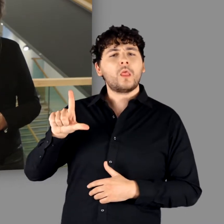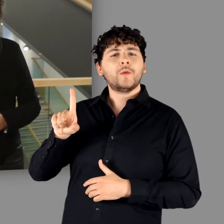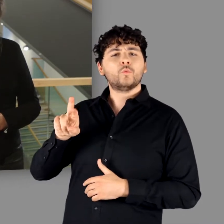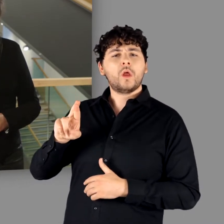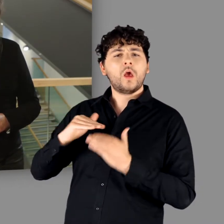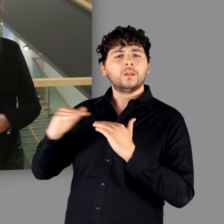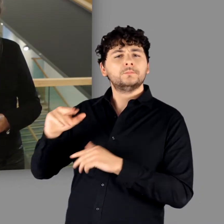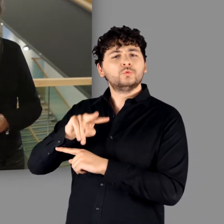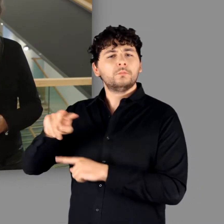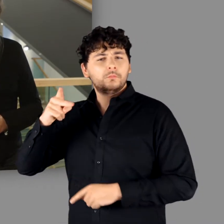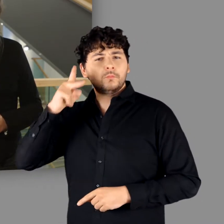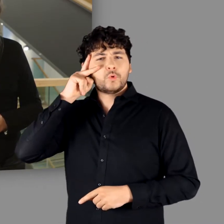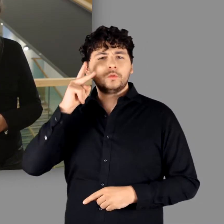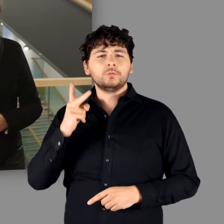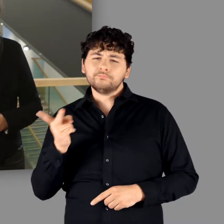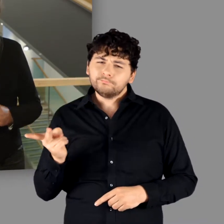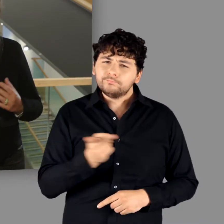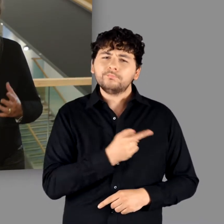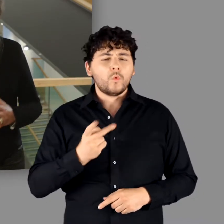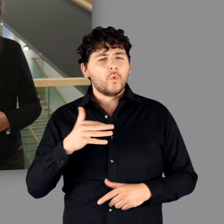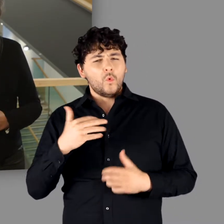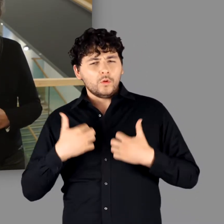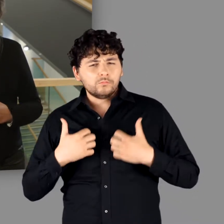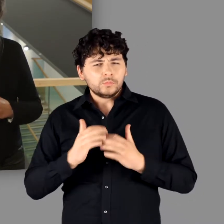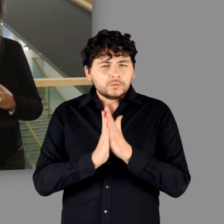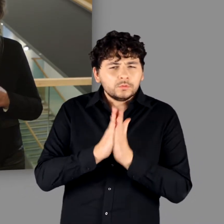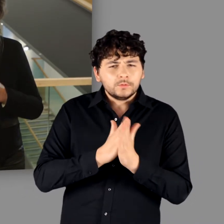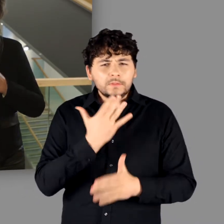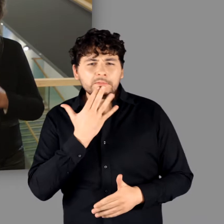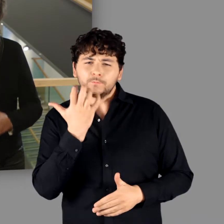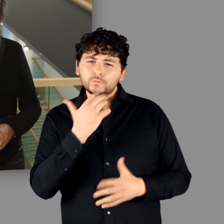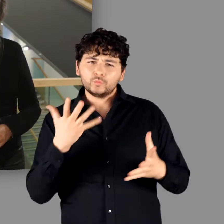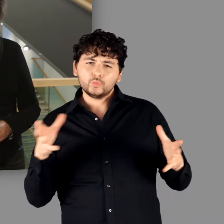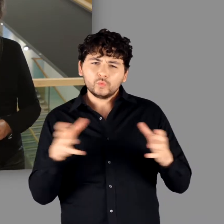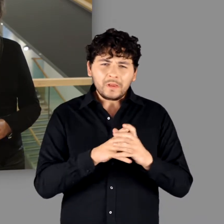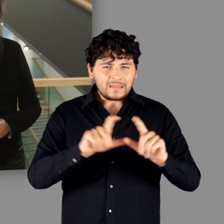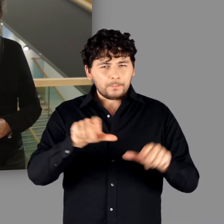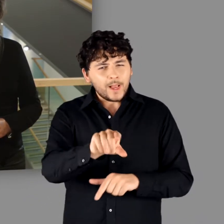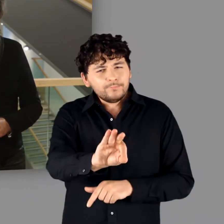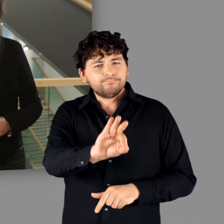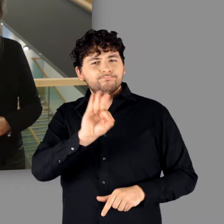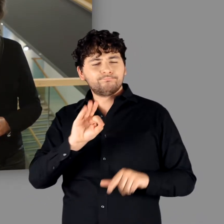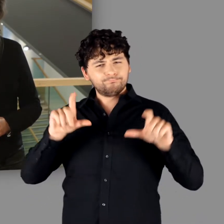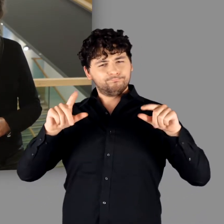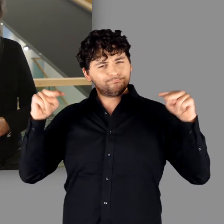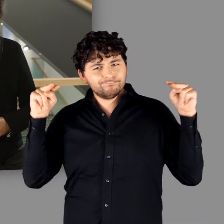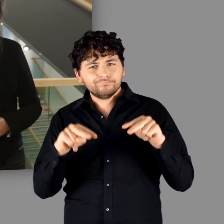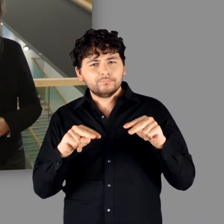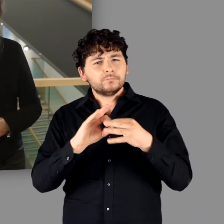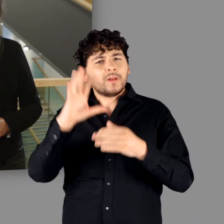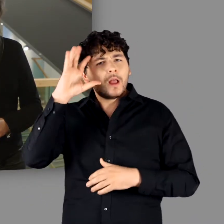und das LVR-LandesMuseum Bonn die Motivation, sich gemeinsam des Themas „Germanen“ anzunehmen